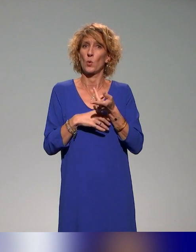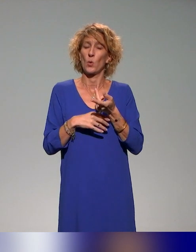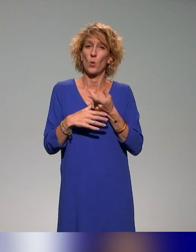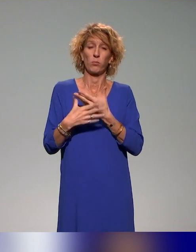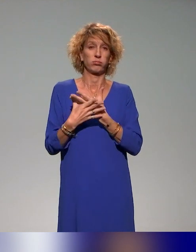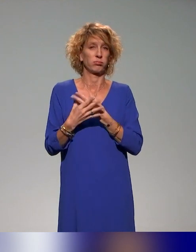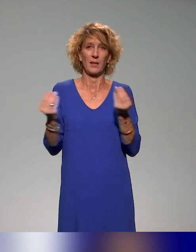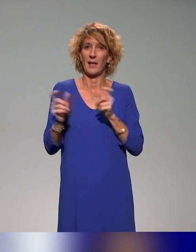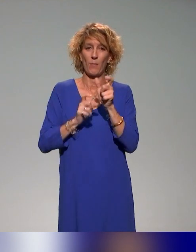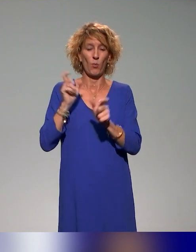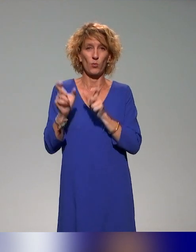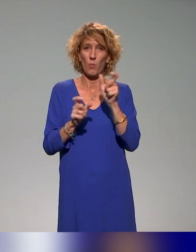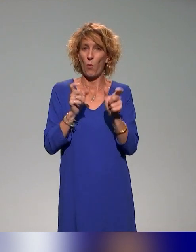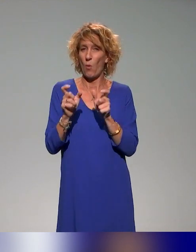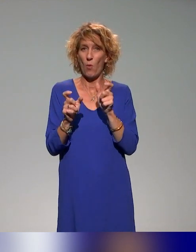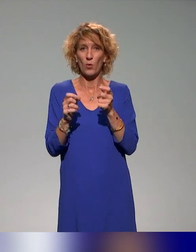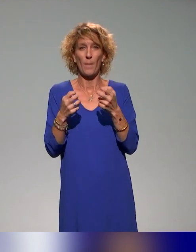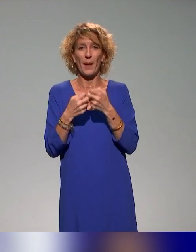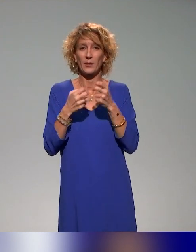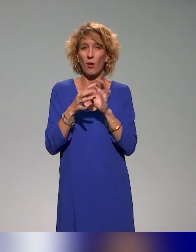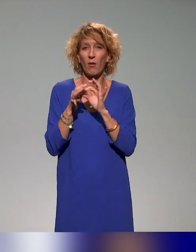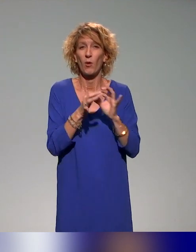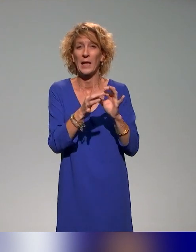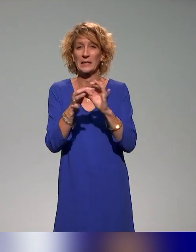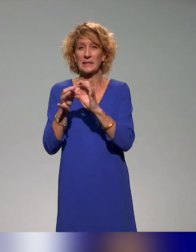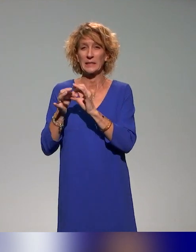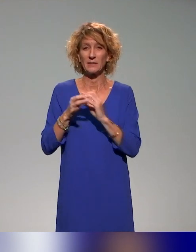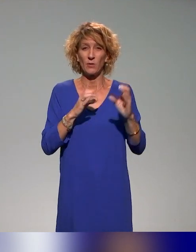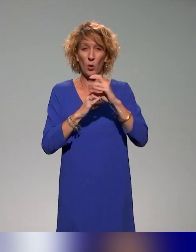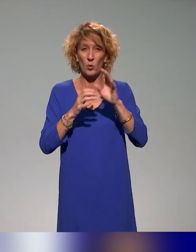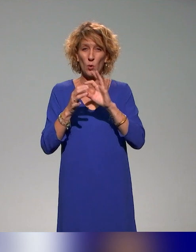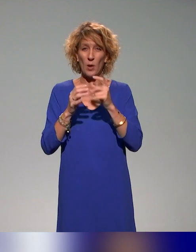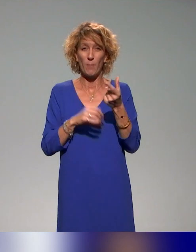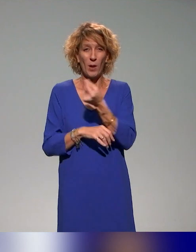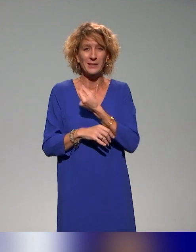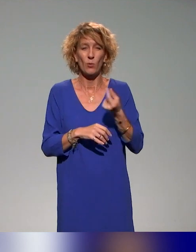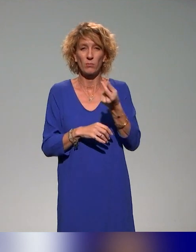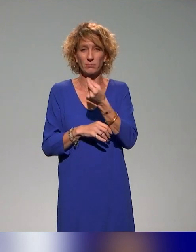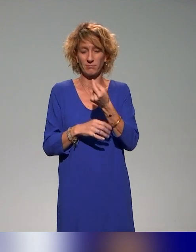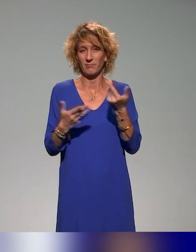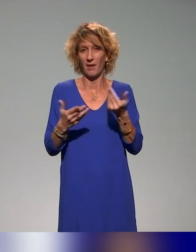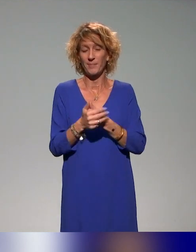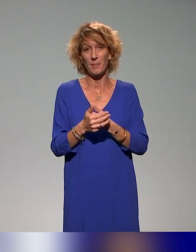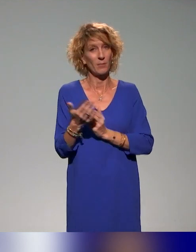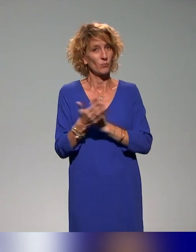qui reviennent, de mots-clés comme collectif, collaboratif. Le projet INCLUDE qu'on va vous présenter, c'est un grand projet